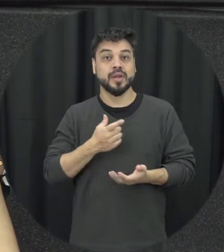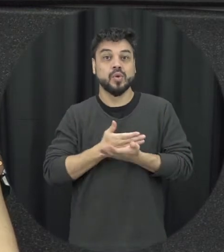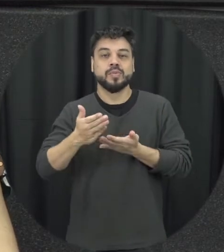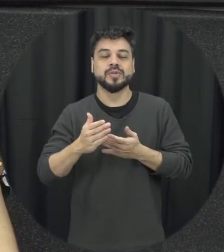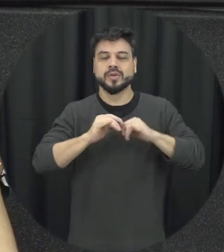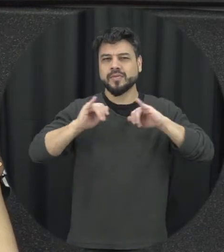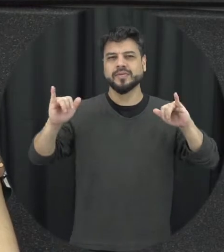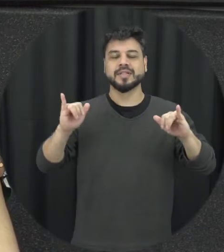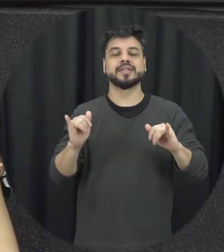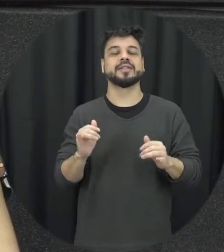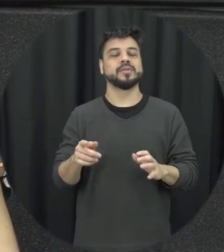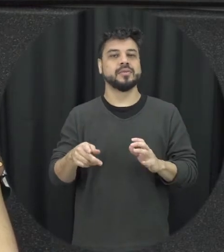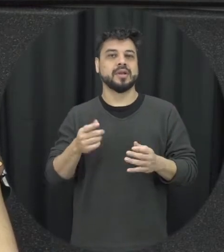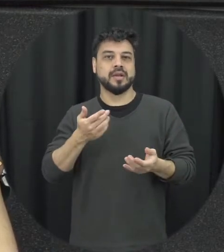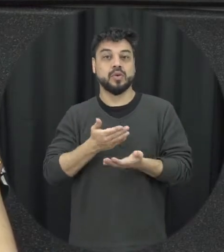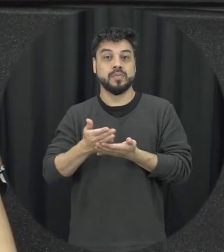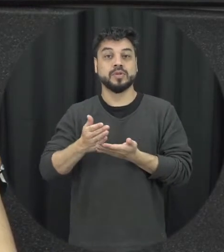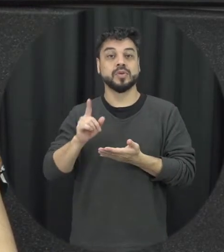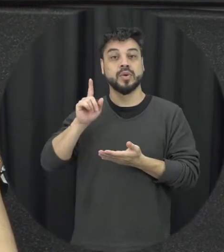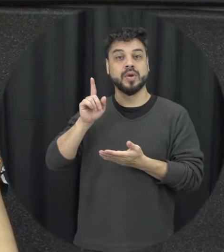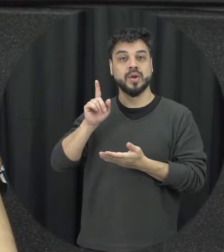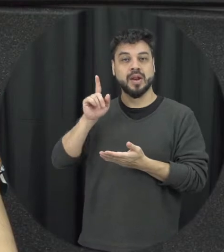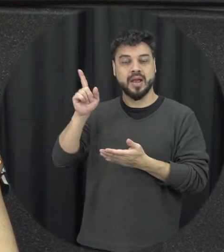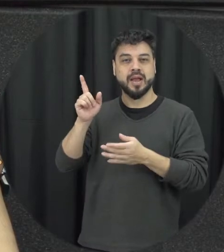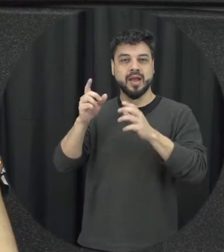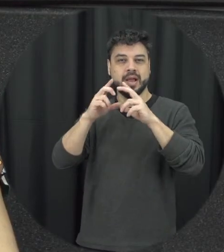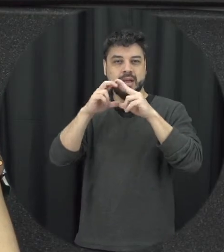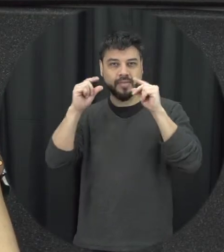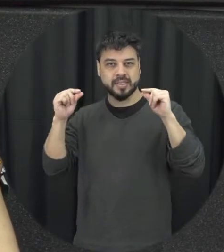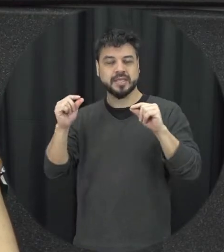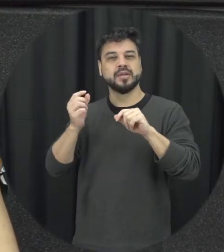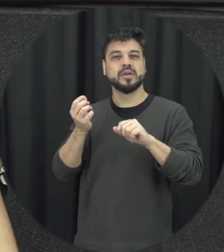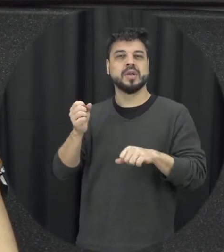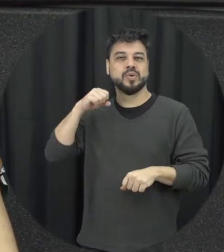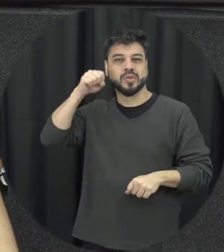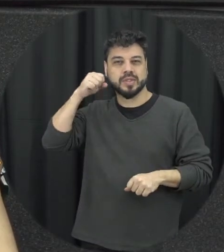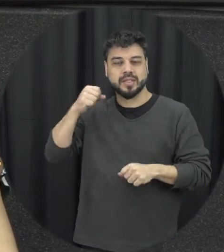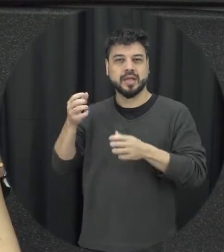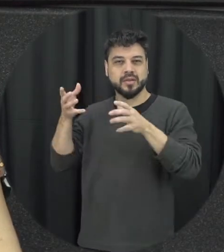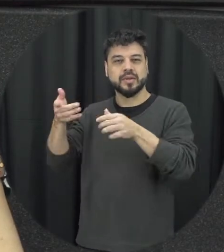campanha feita né no a federal nessa data a gente vai disponibilizar depois para vocês até o link